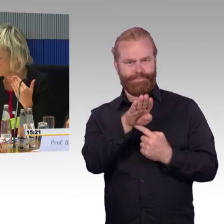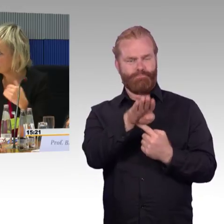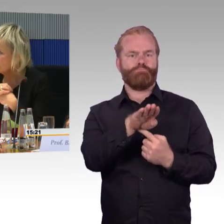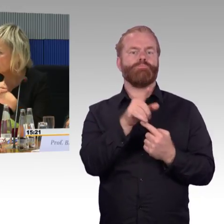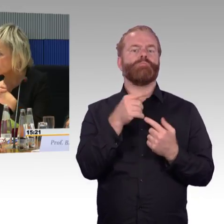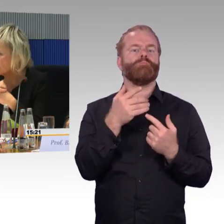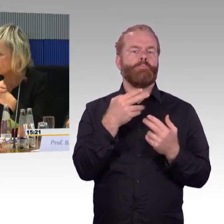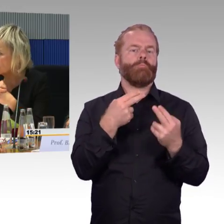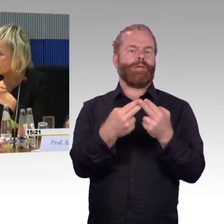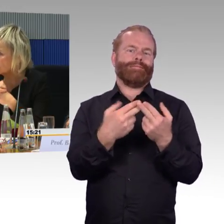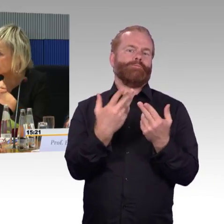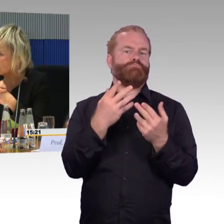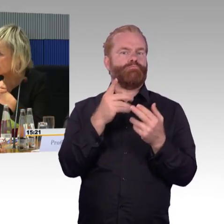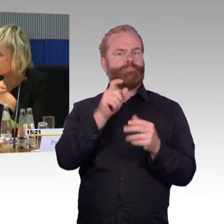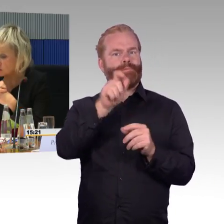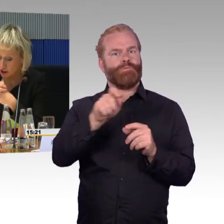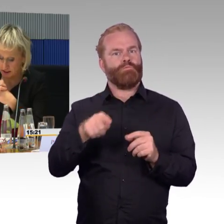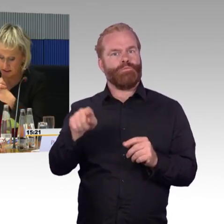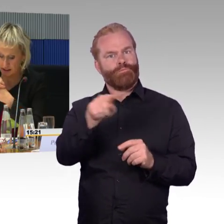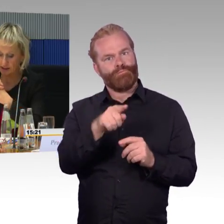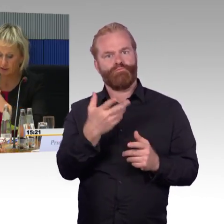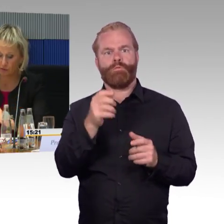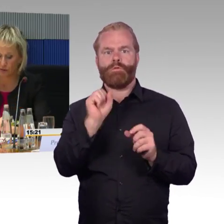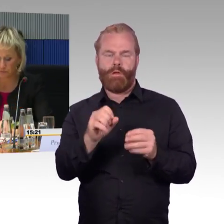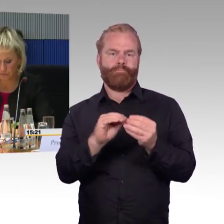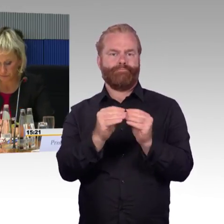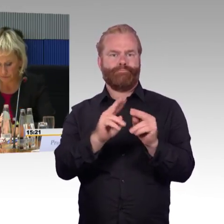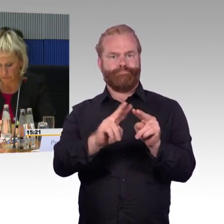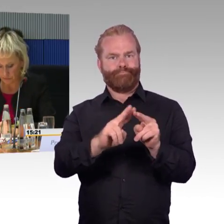Aus diesem Grund sieht das Konzept die zwei geschilderten Szenarien vor.